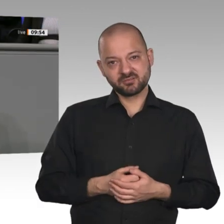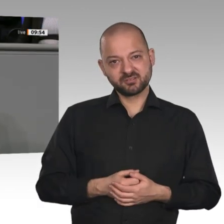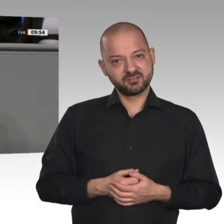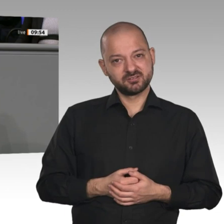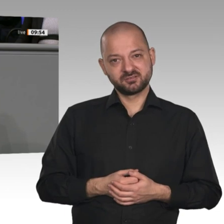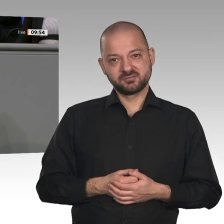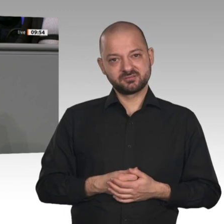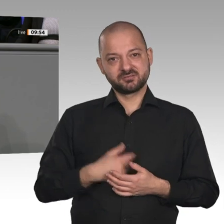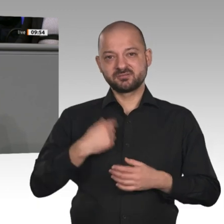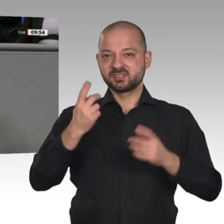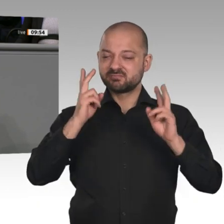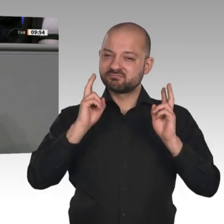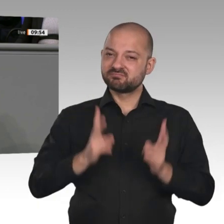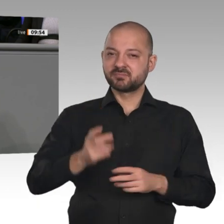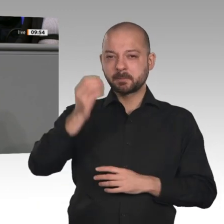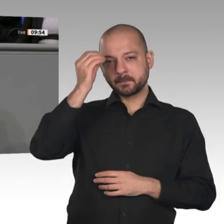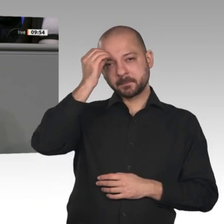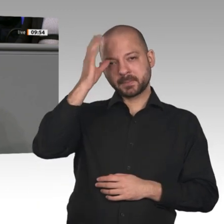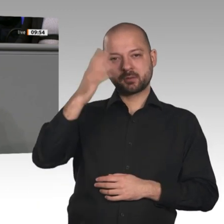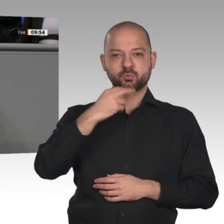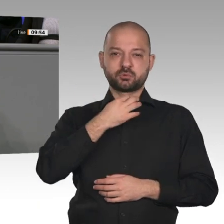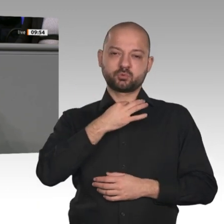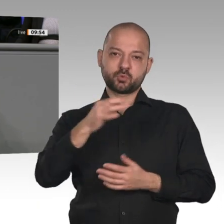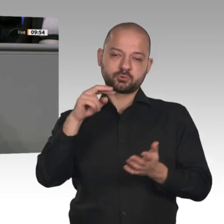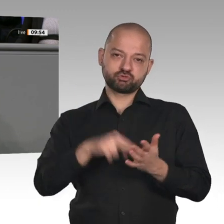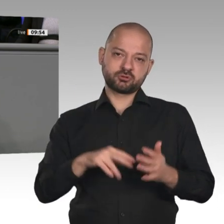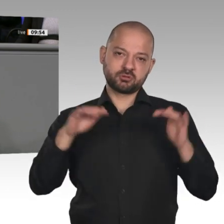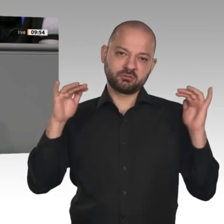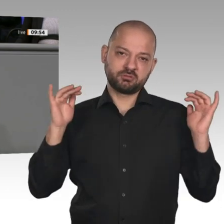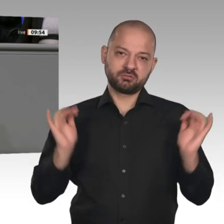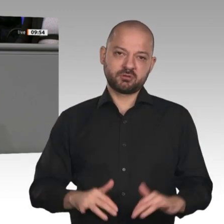fahren Sie auch noch die Automobilindustrie gegen den Baum. Die Verbrauchsvorgaben der